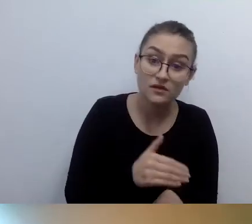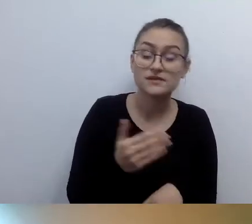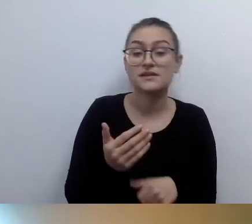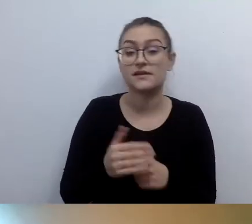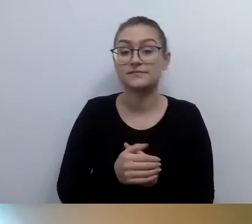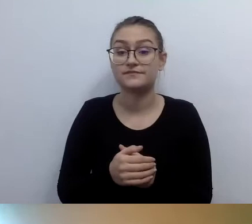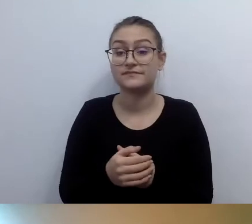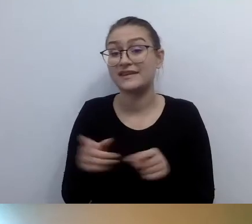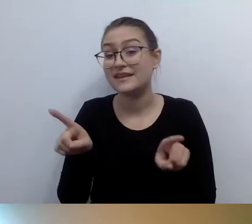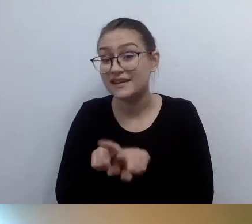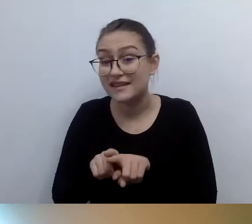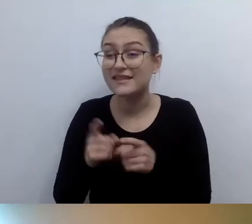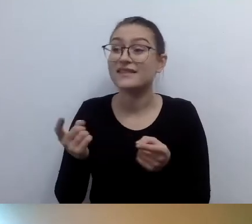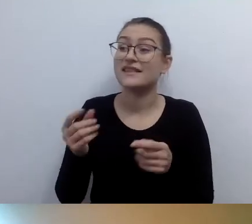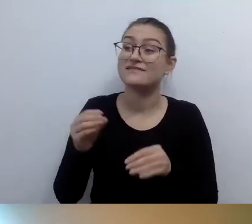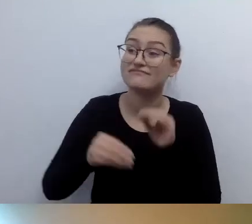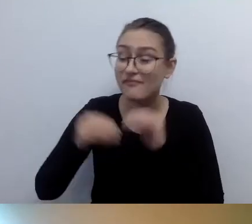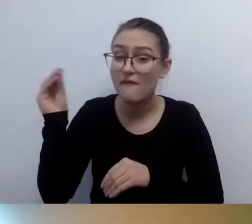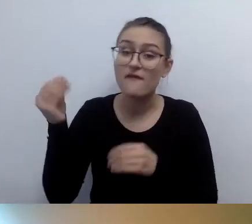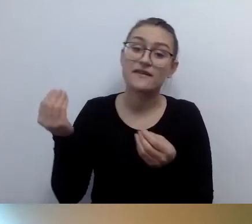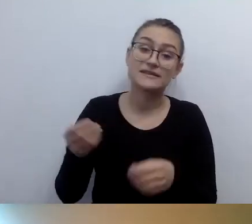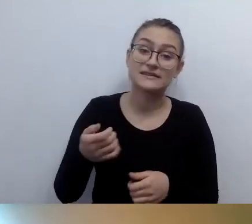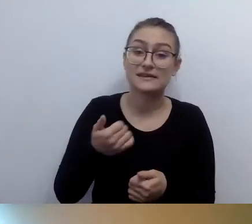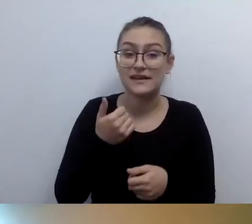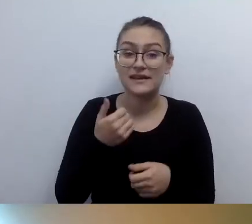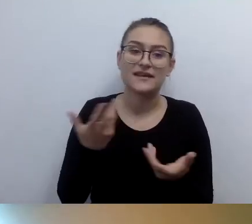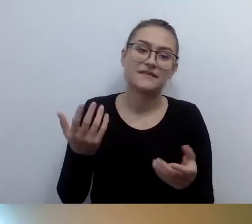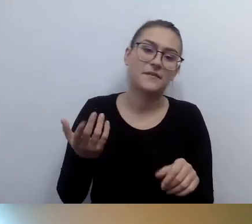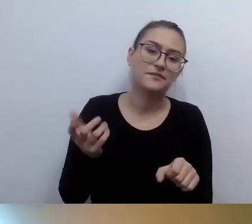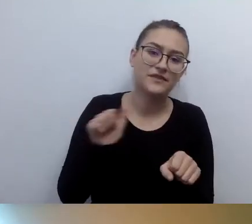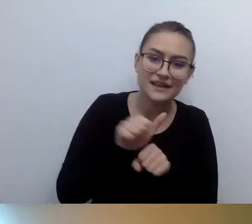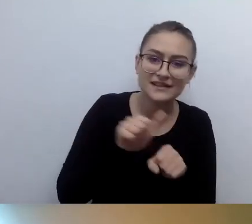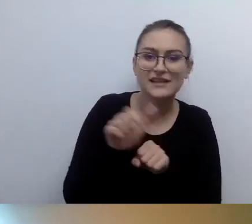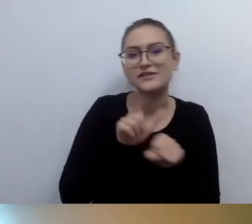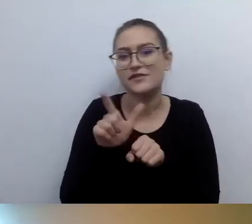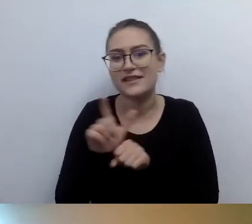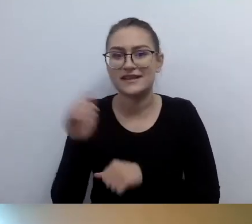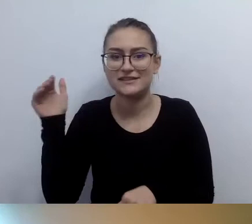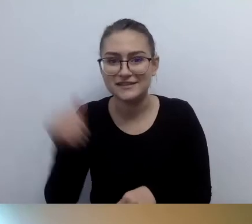i kilkadziesiąt tysięcy. Ale kilkadziesiąt tysięcy to już bardzo duże pętle.